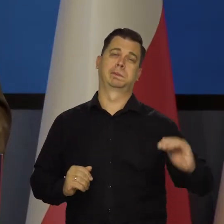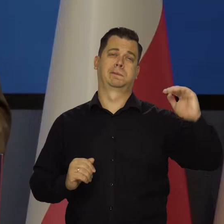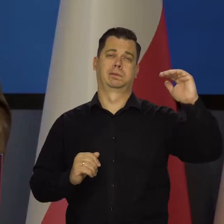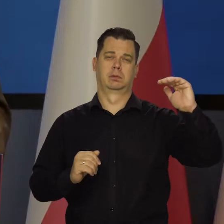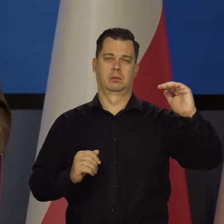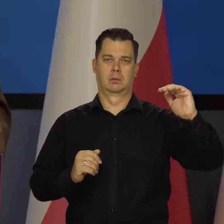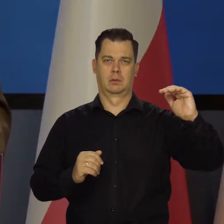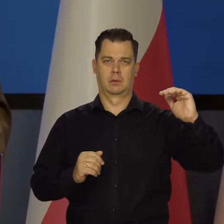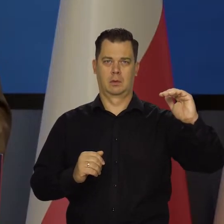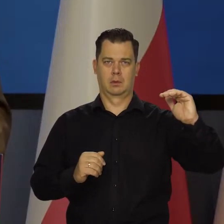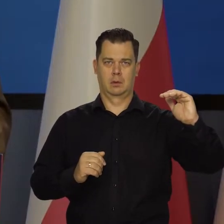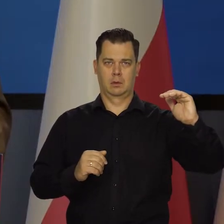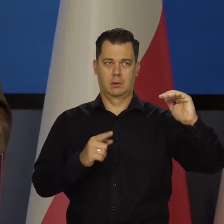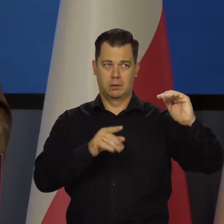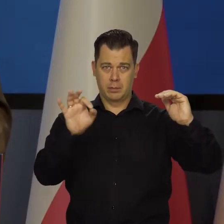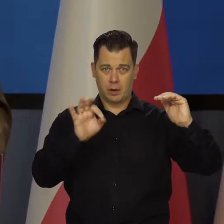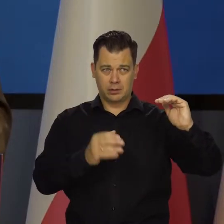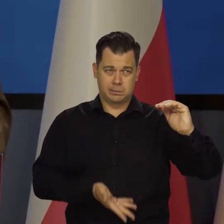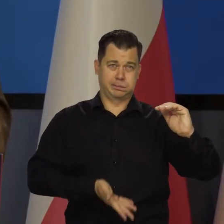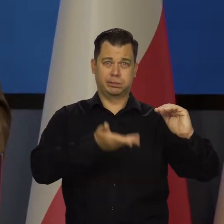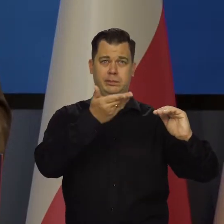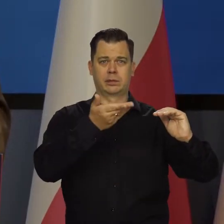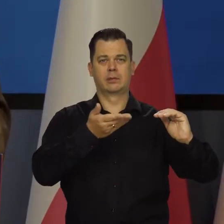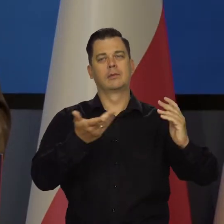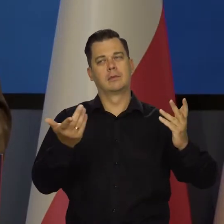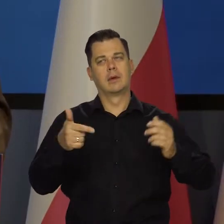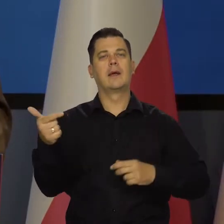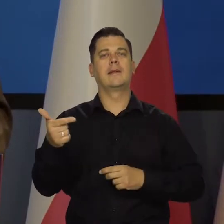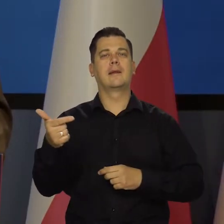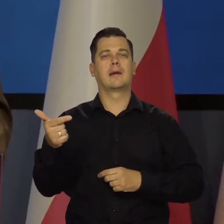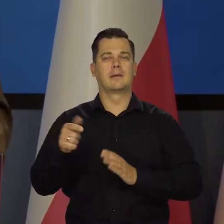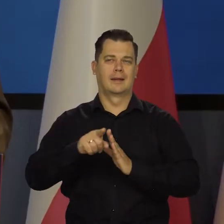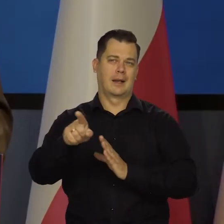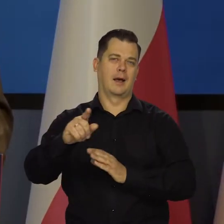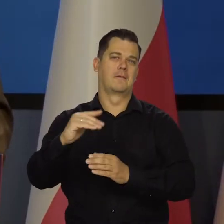kilkunastoprocentowych itd. To leży w interesie niektórych podmiotów gospodarczych,